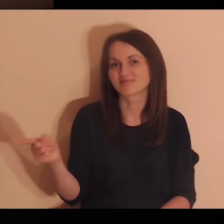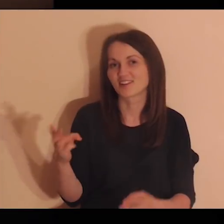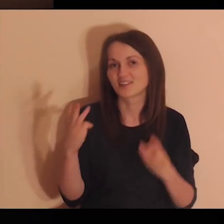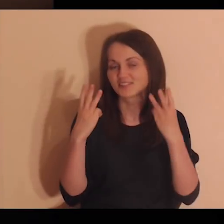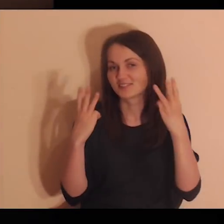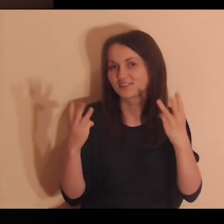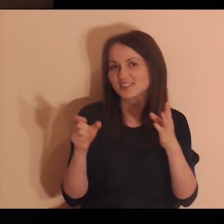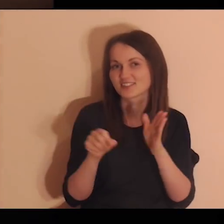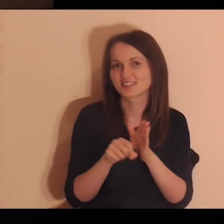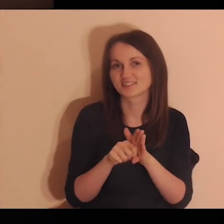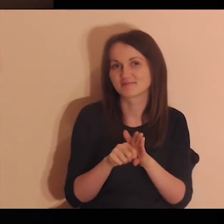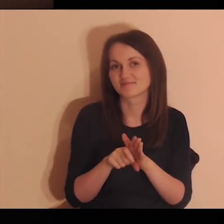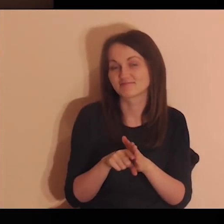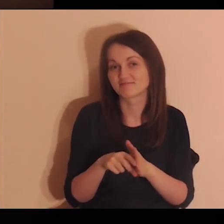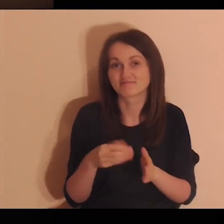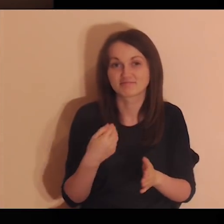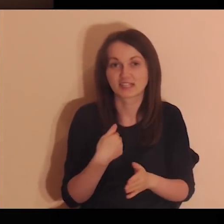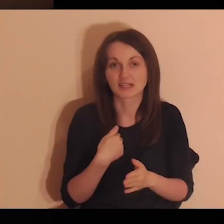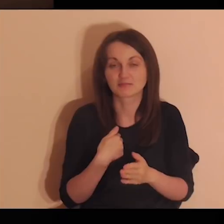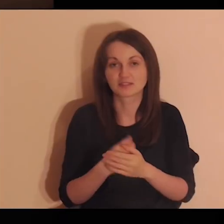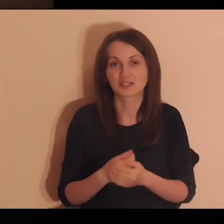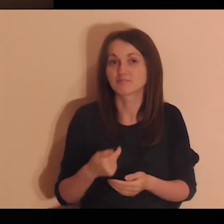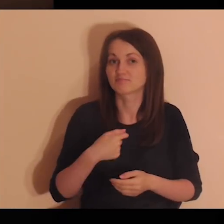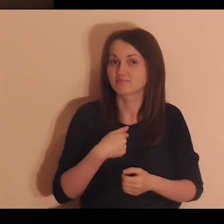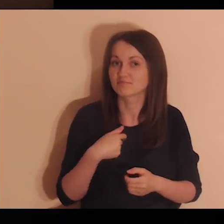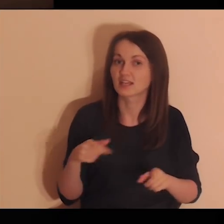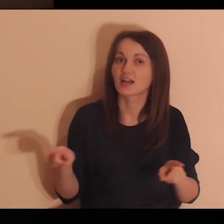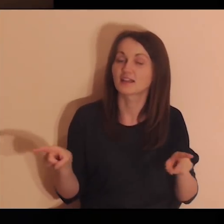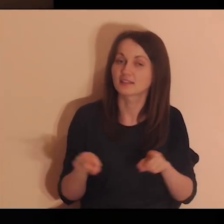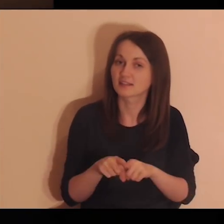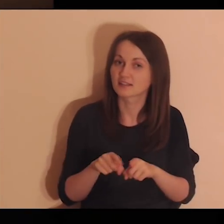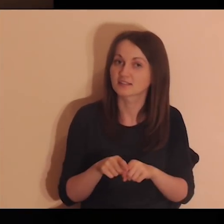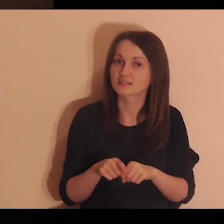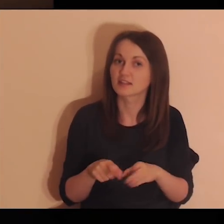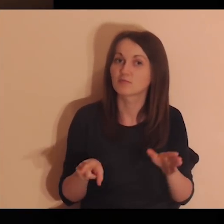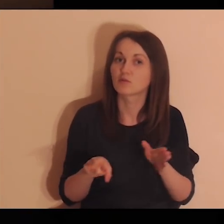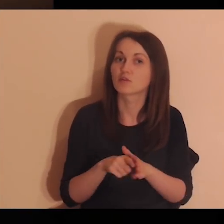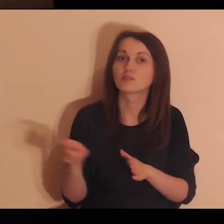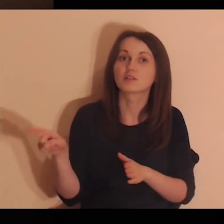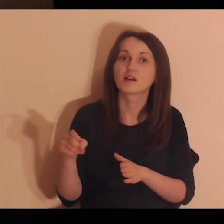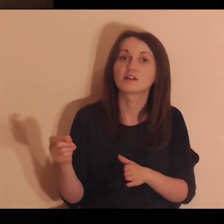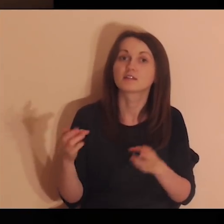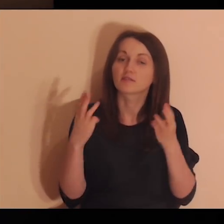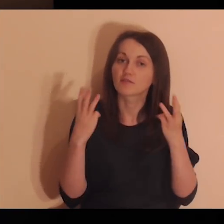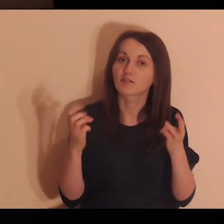Oni są dla mnie ważni i ja też jestem dla nich ważny.